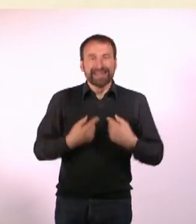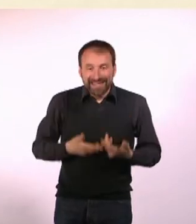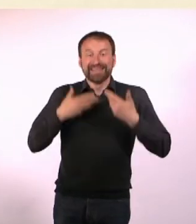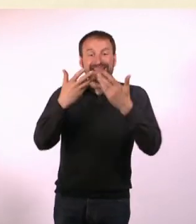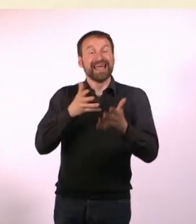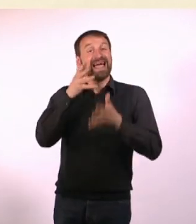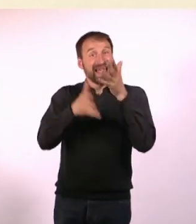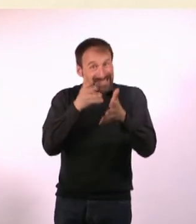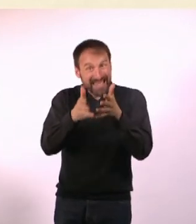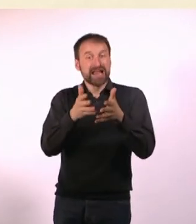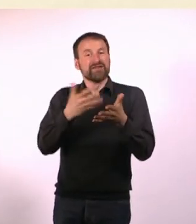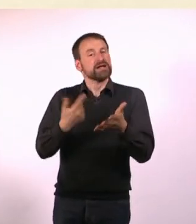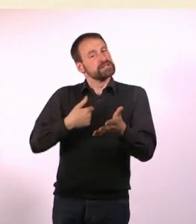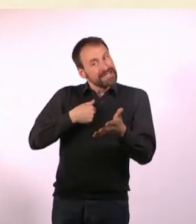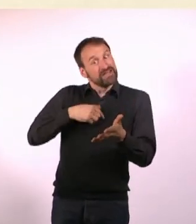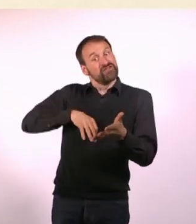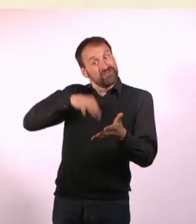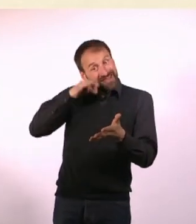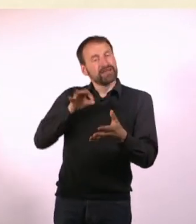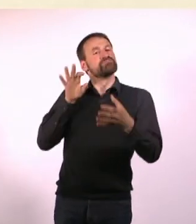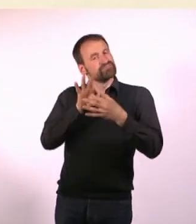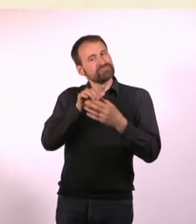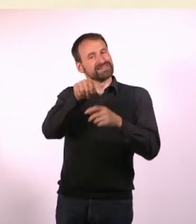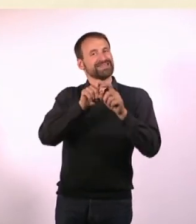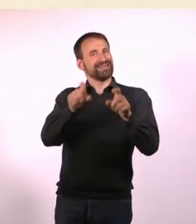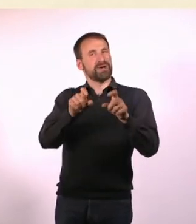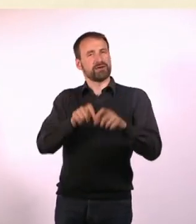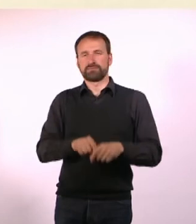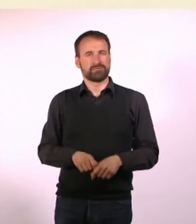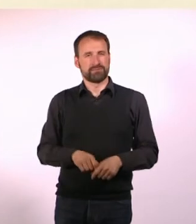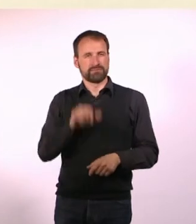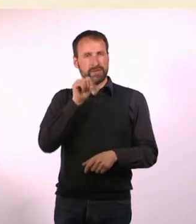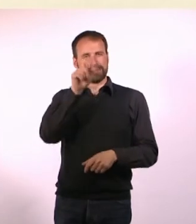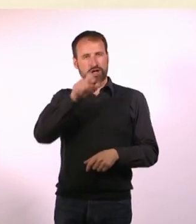was ich finde, was zu dem Thema auch dazugehört. Weil dann die meisten Leute das Gefühl haben: